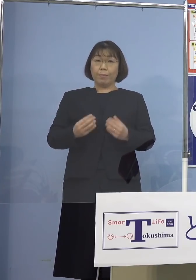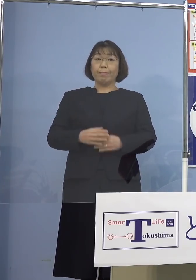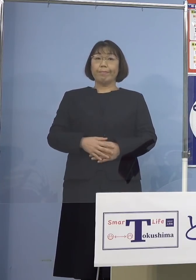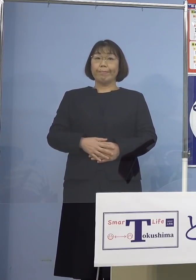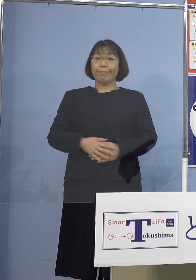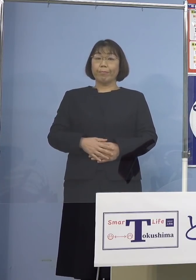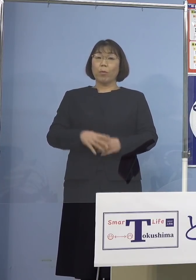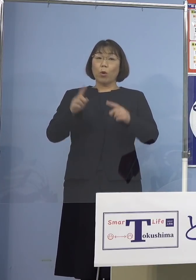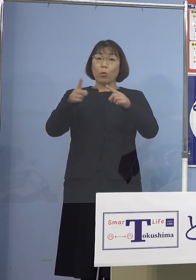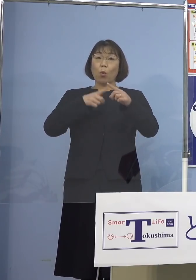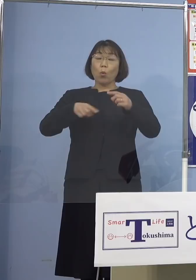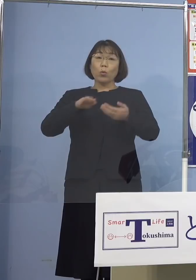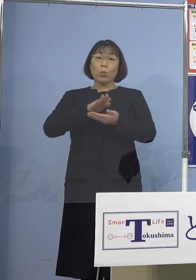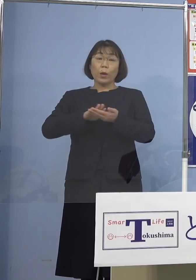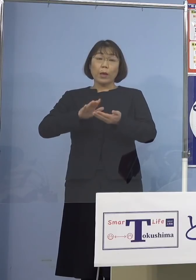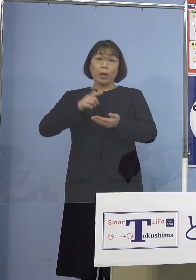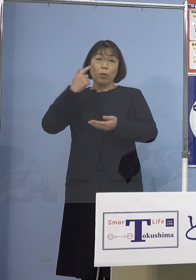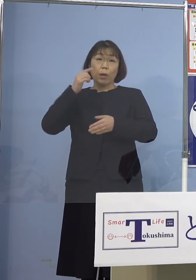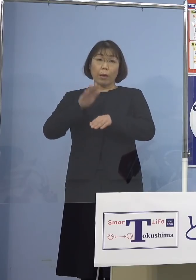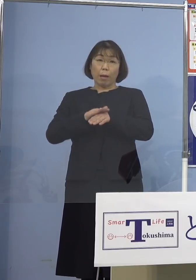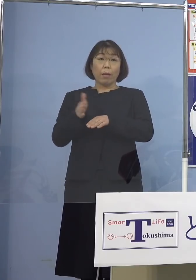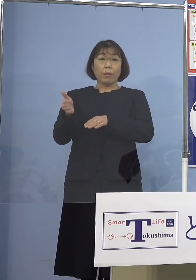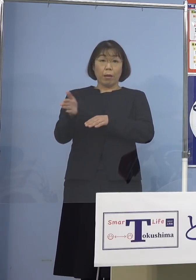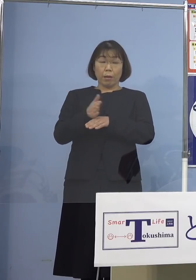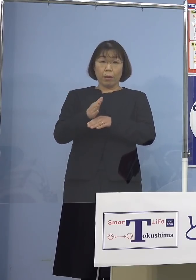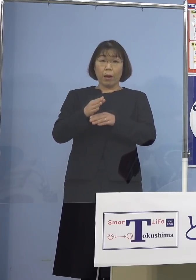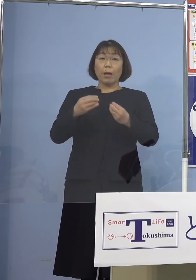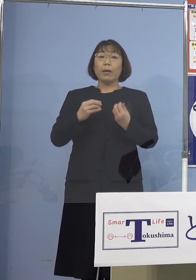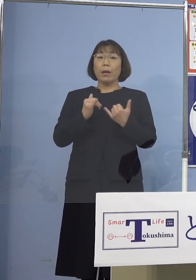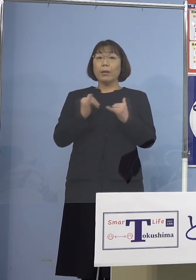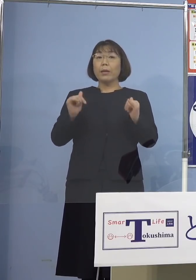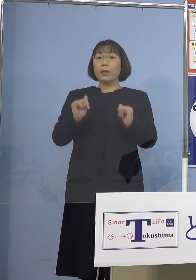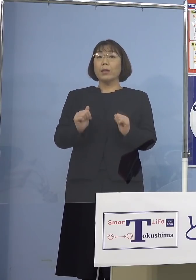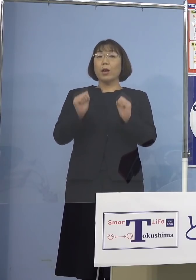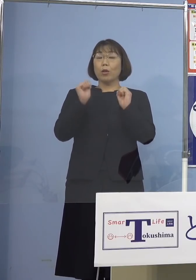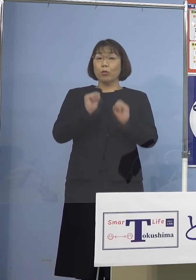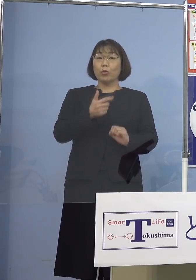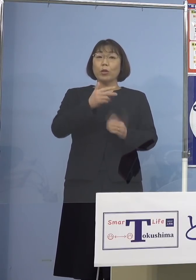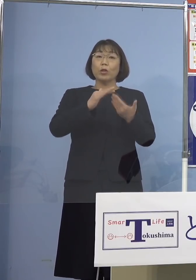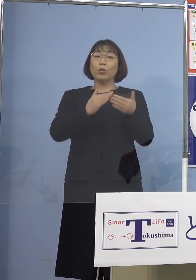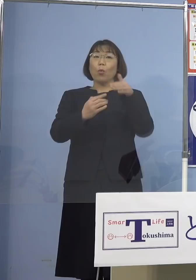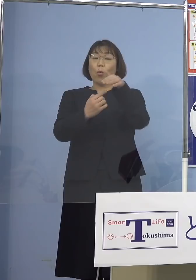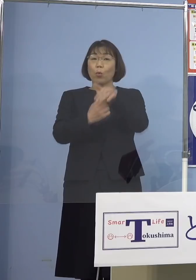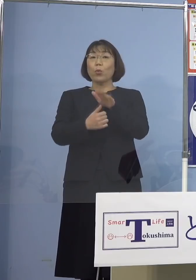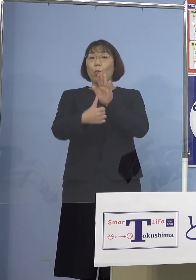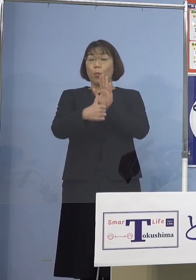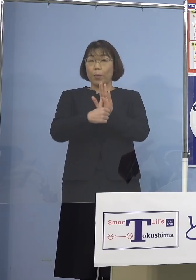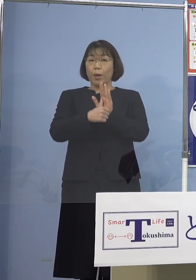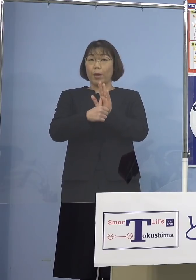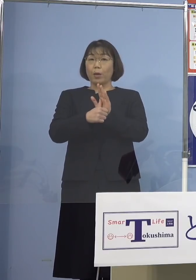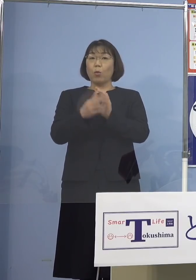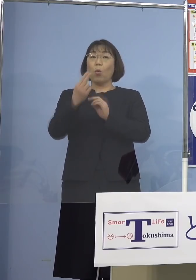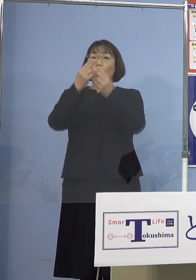公衆衛生上の観点から感染された方が お住まいの市町村名及び都道府県名の